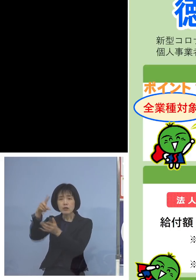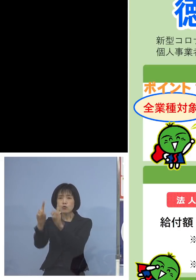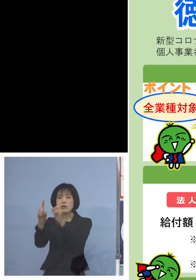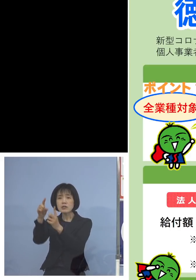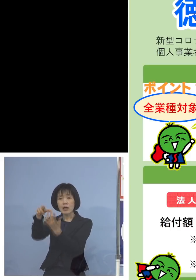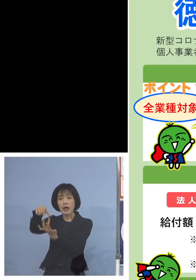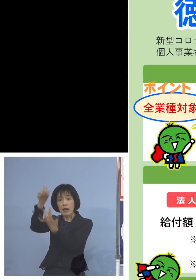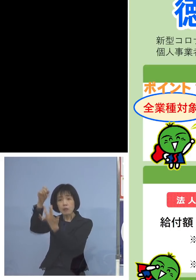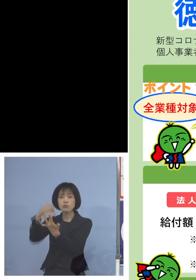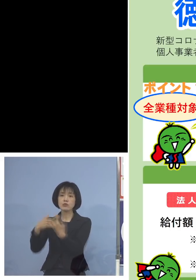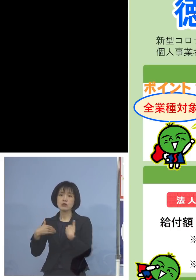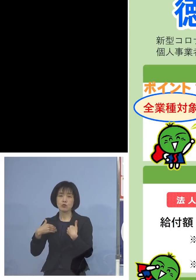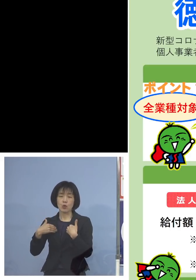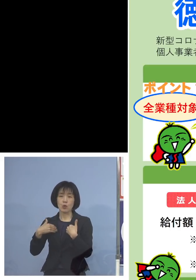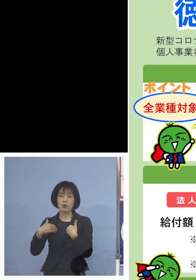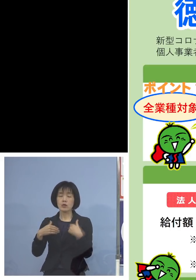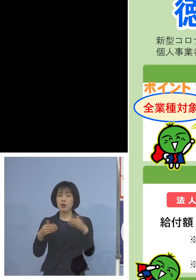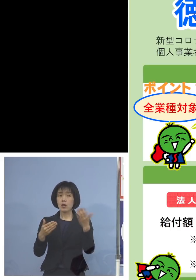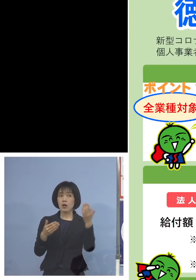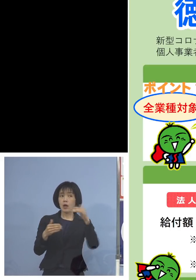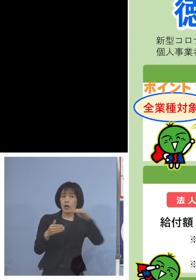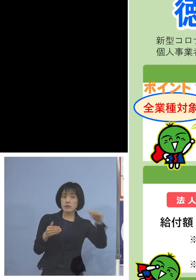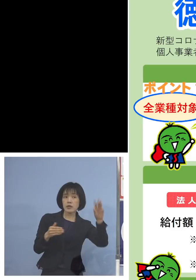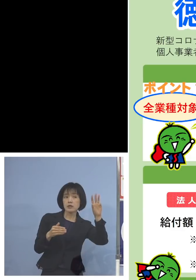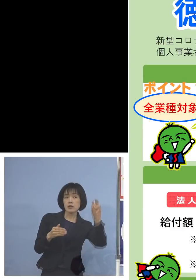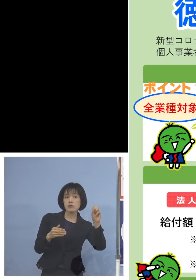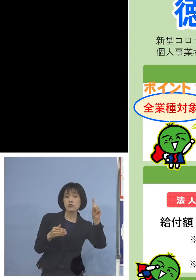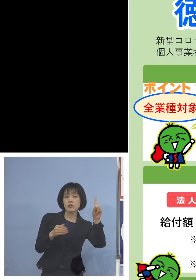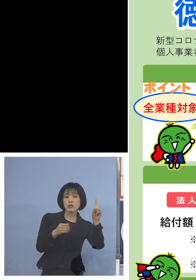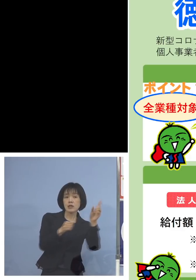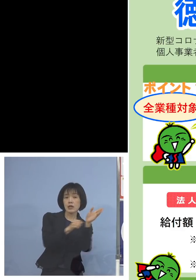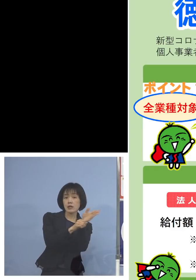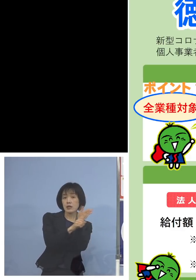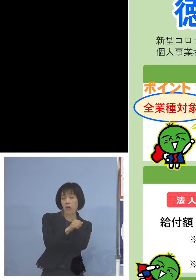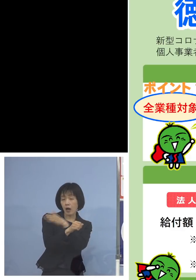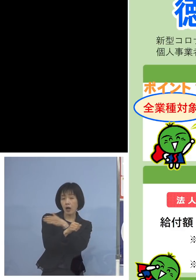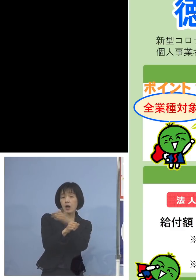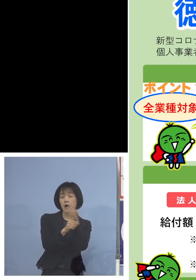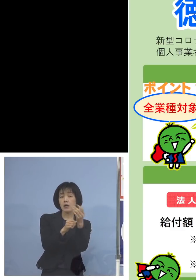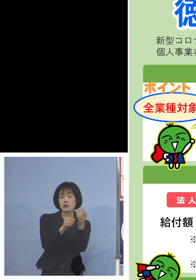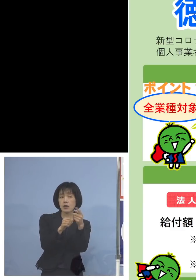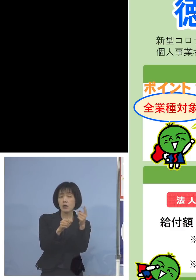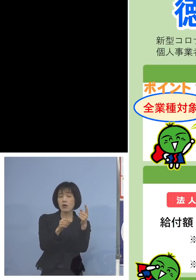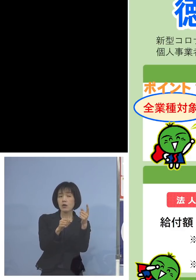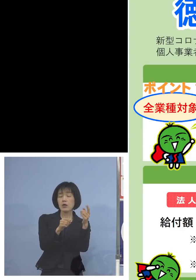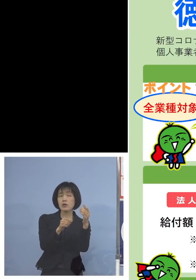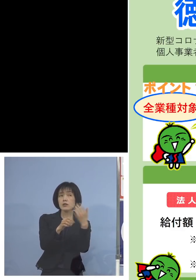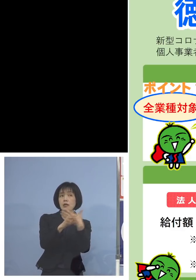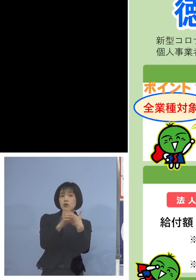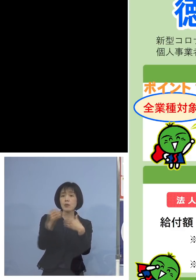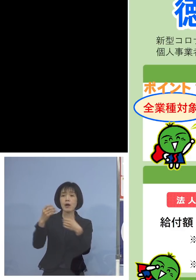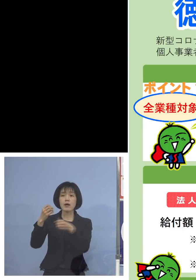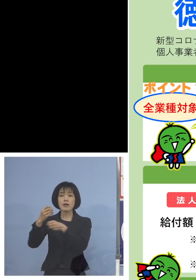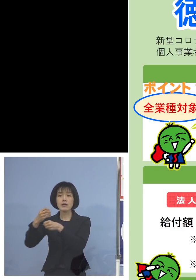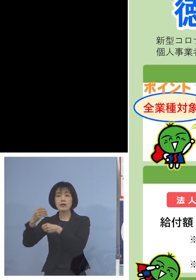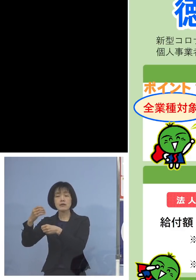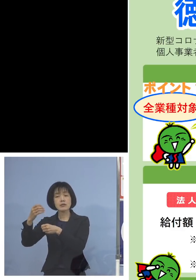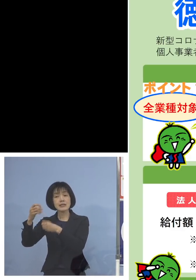そして平成31年1月以降の同じ月 例えば令和4年1月を選んだ場合には